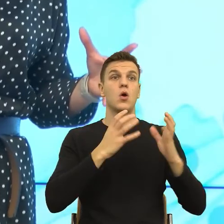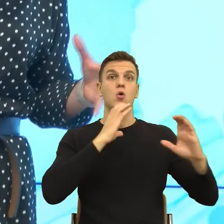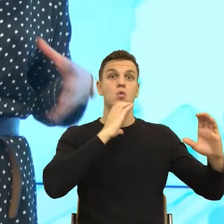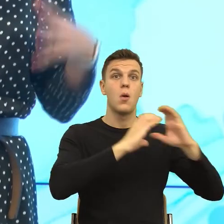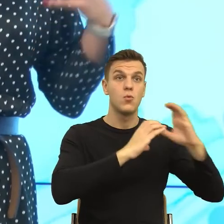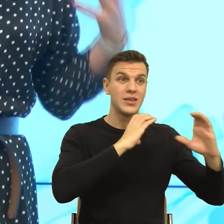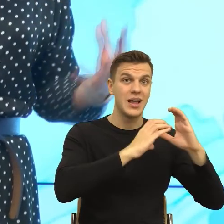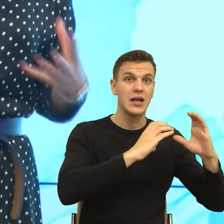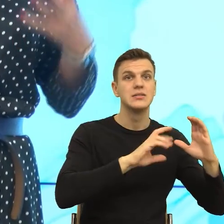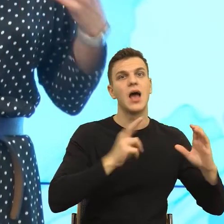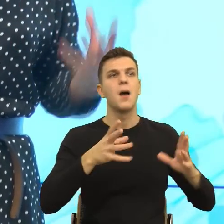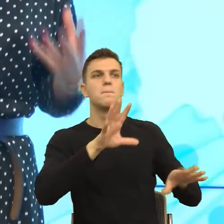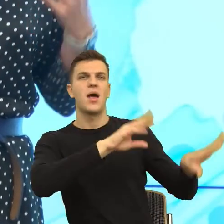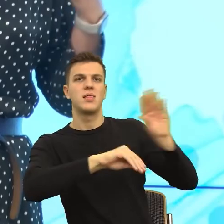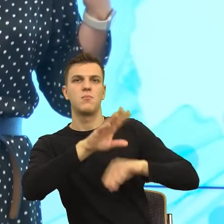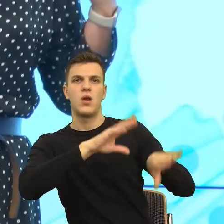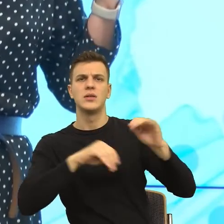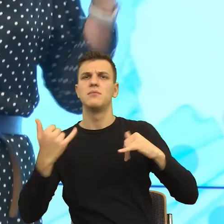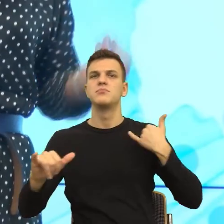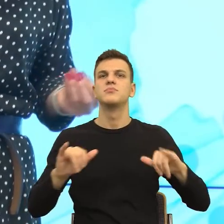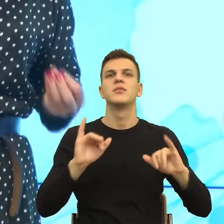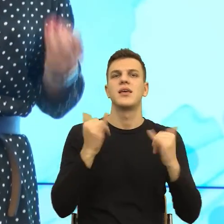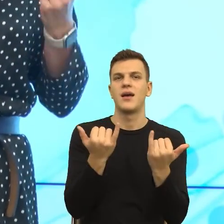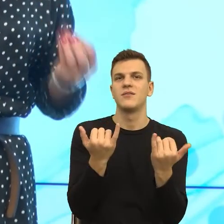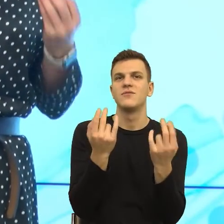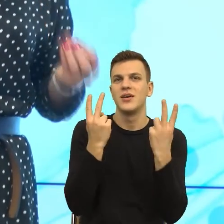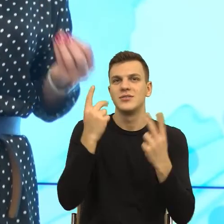Zobaczcie Państwo, z punktu widzenia narzędzi, narzędzia są dokładnie te same.